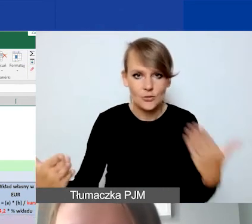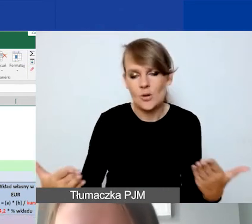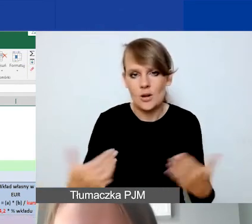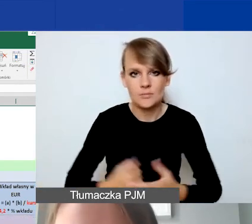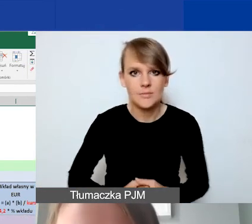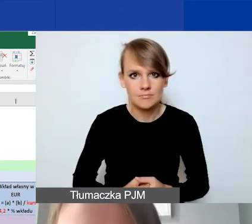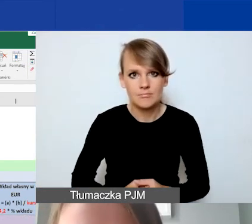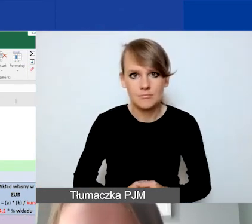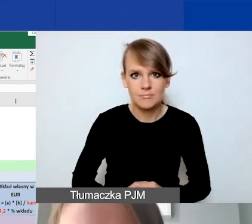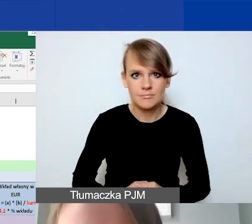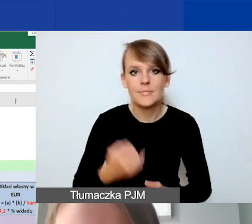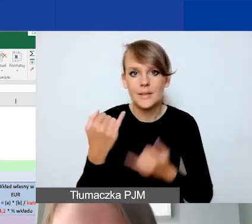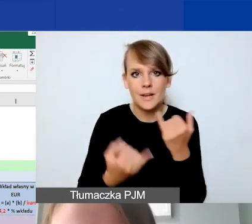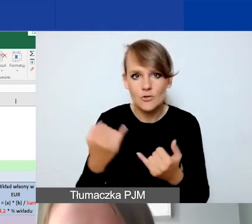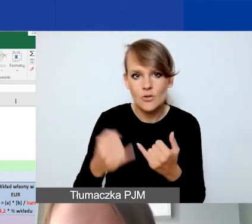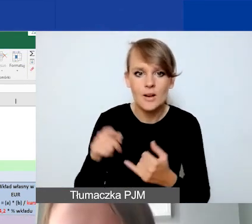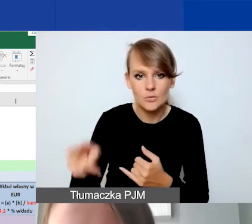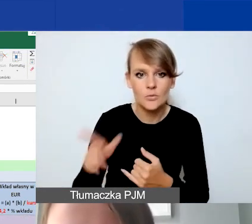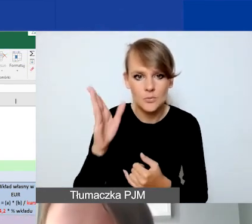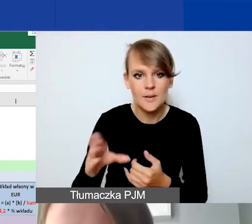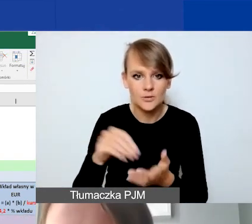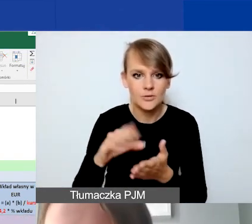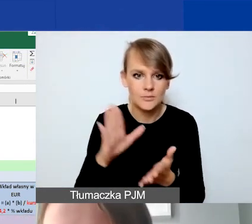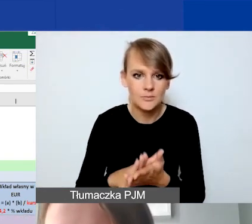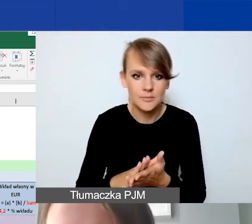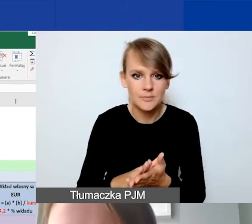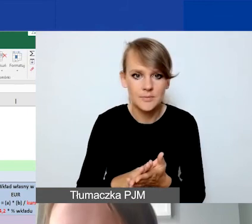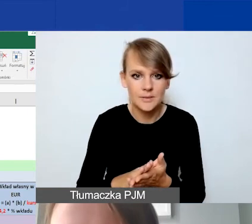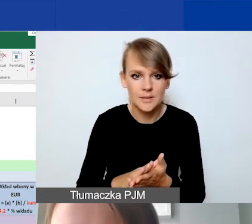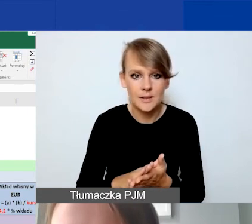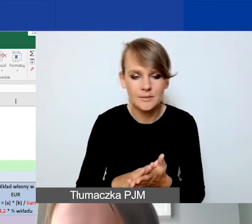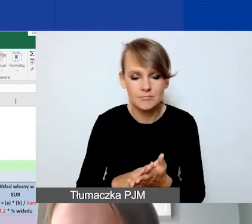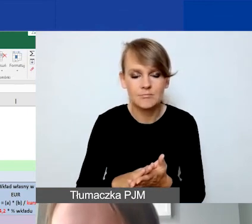jeżeli tutaj wpiszemy określoną kwotę...